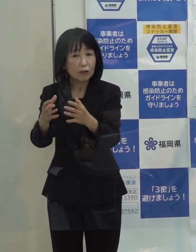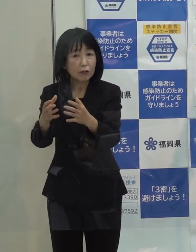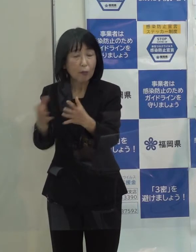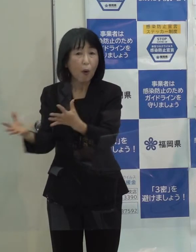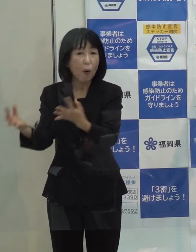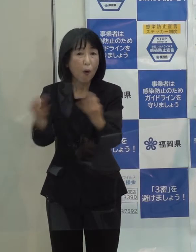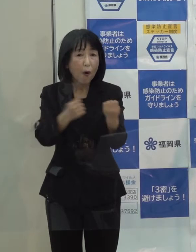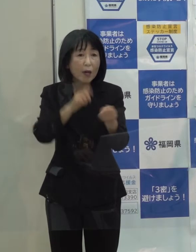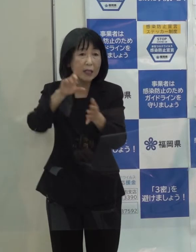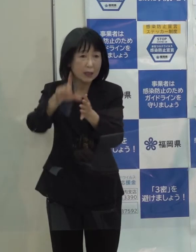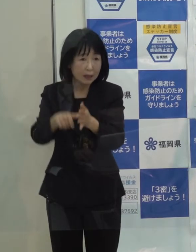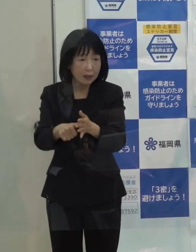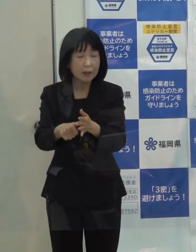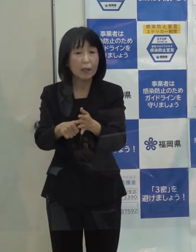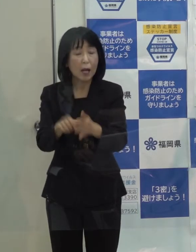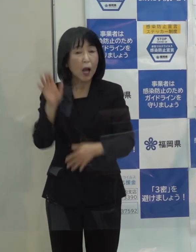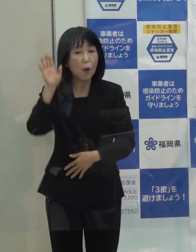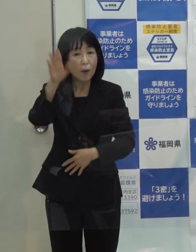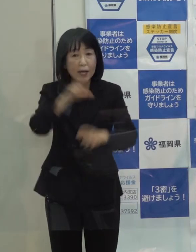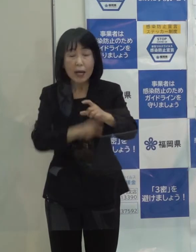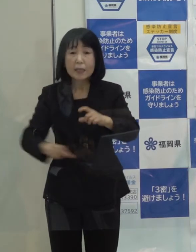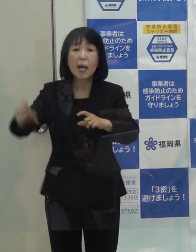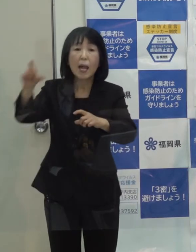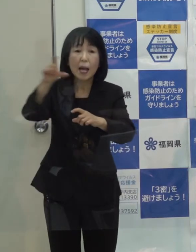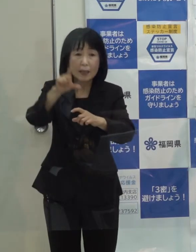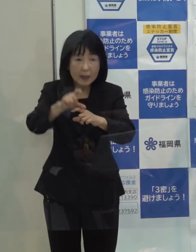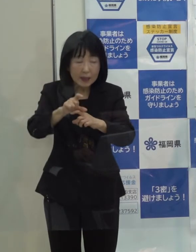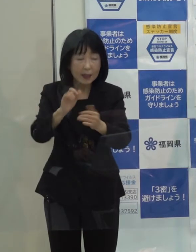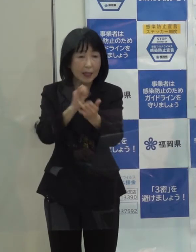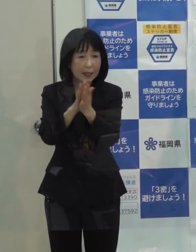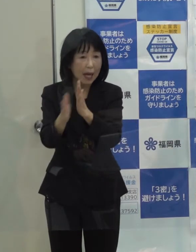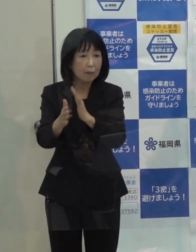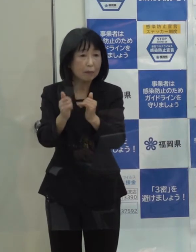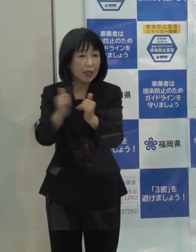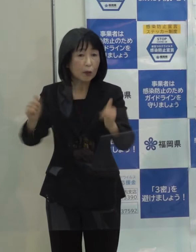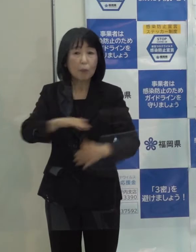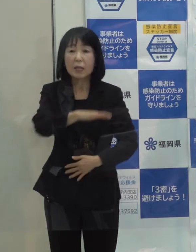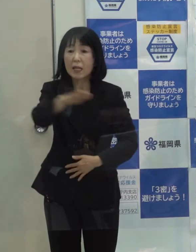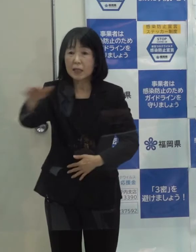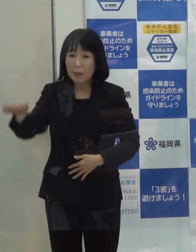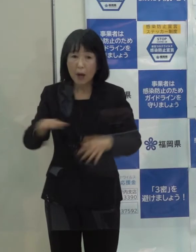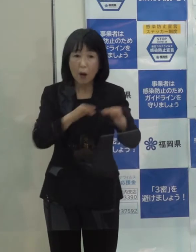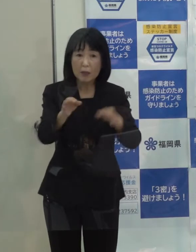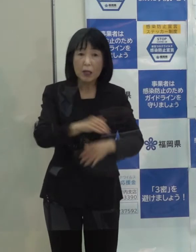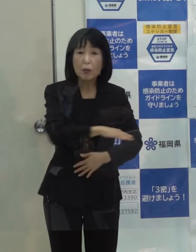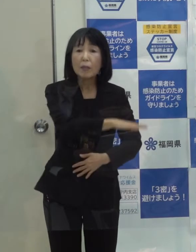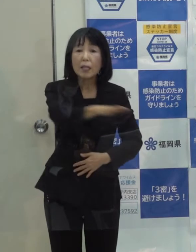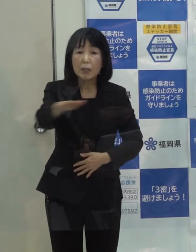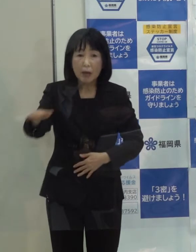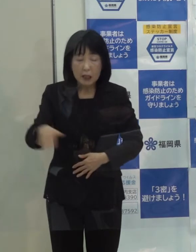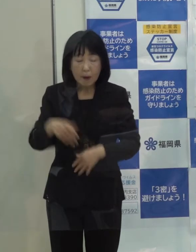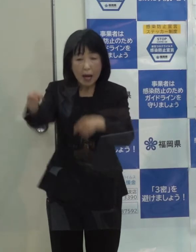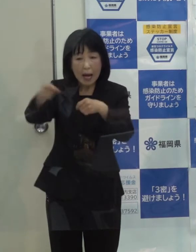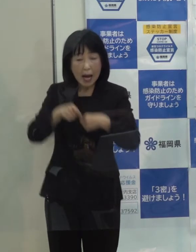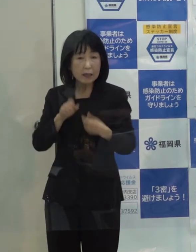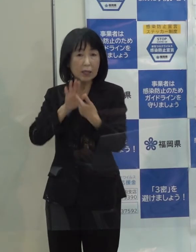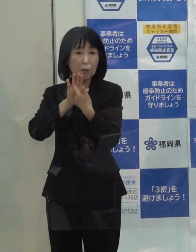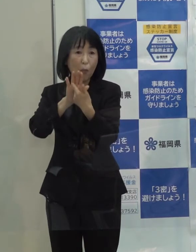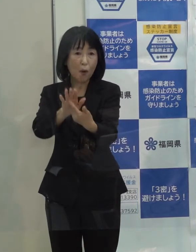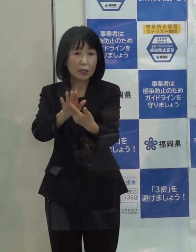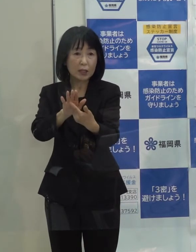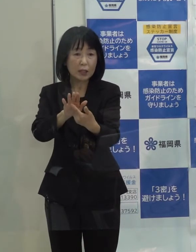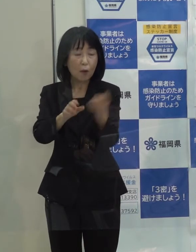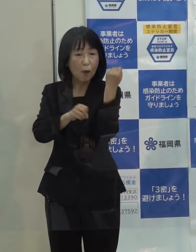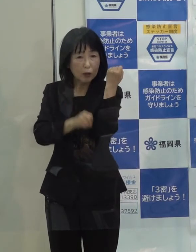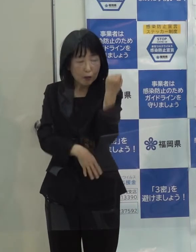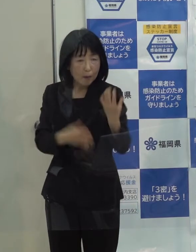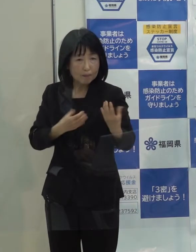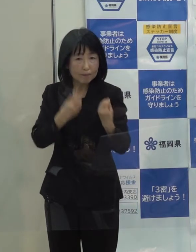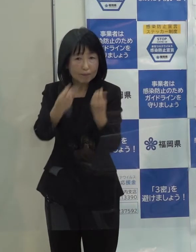今まで以上に 県民の皆さん 事業者の皆さんには感染防止の基本を徹底していただきたいと思っています